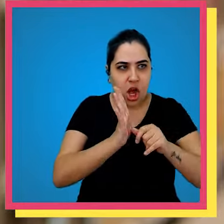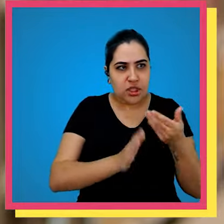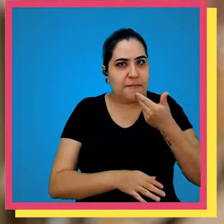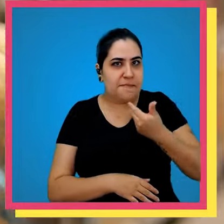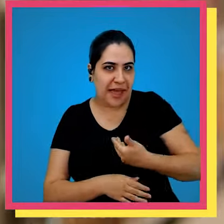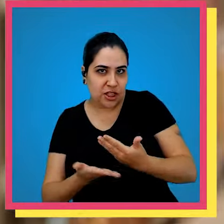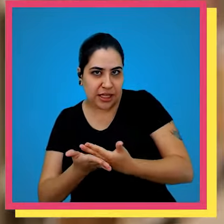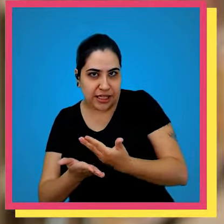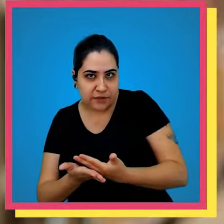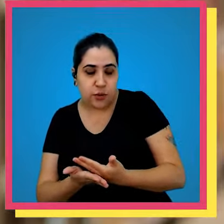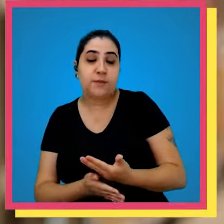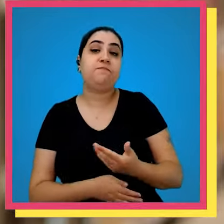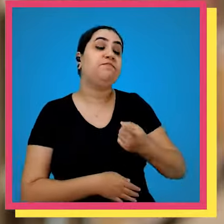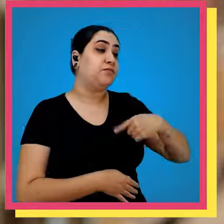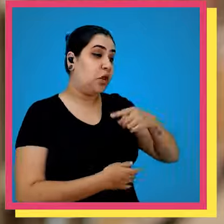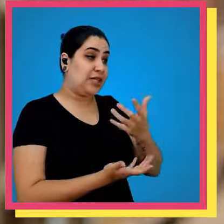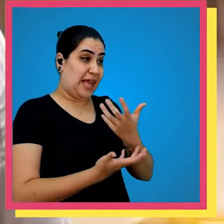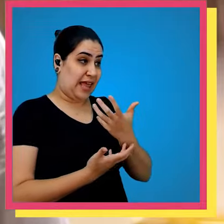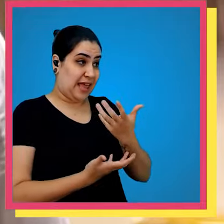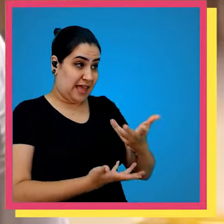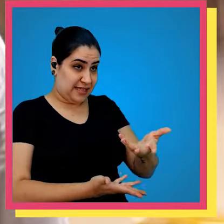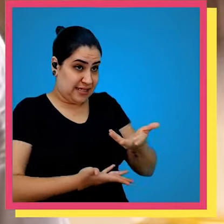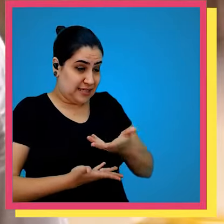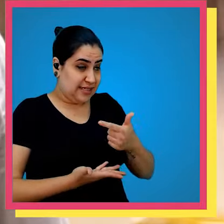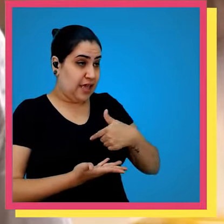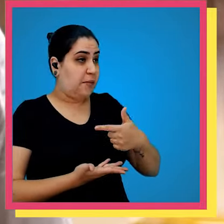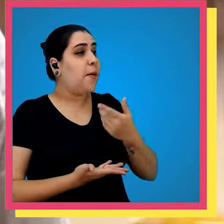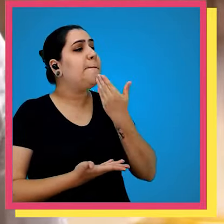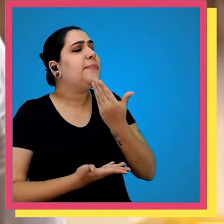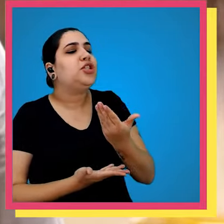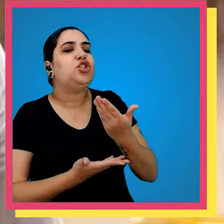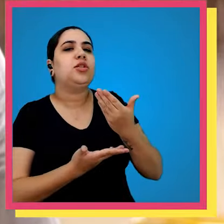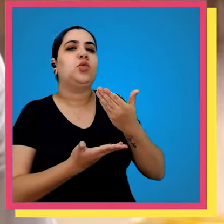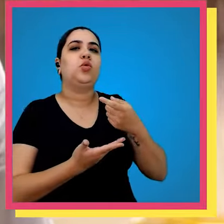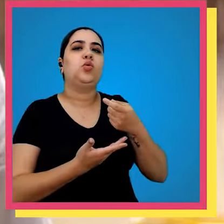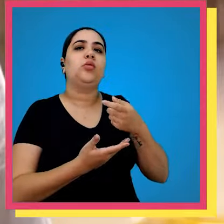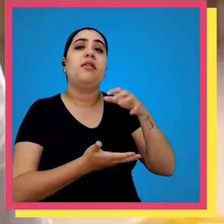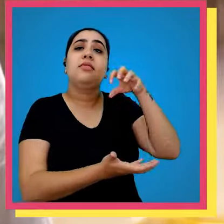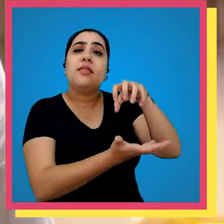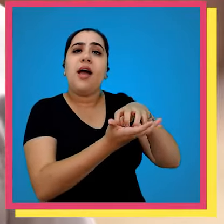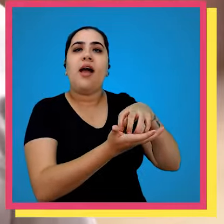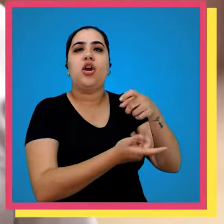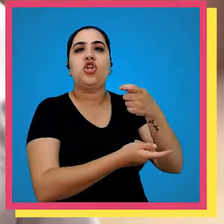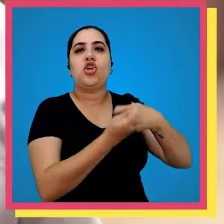elas que solicitam os livros nós recebemos da área comercial todos os pedidos de venda e esse